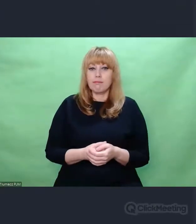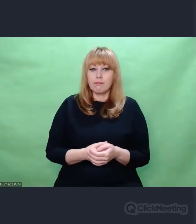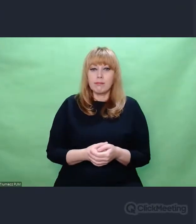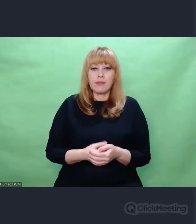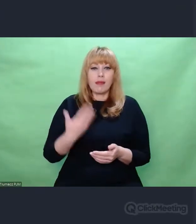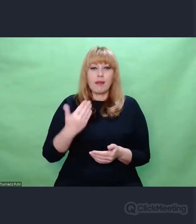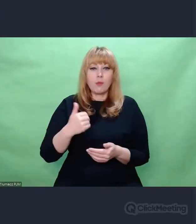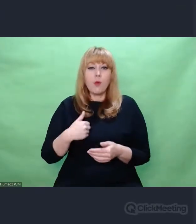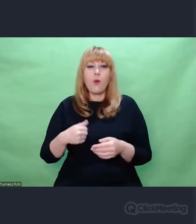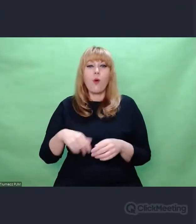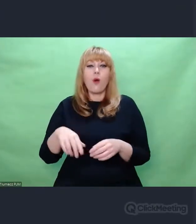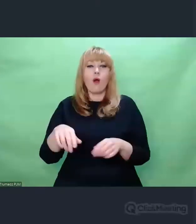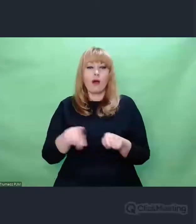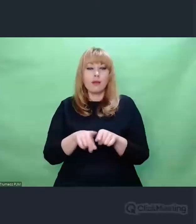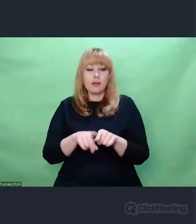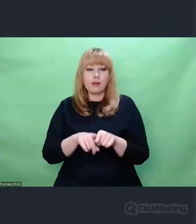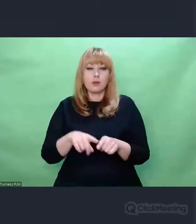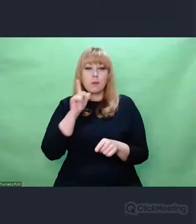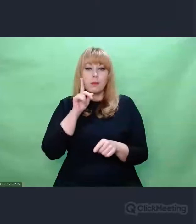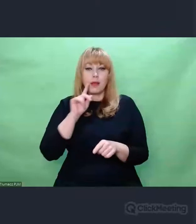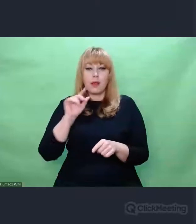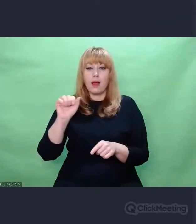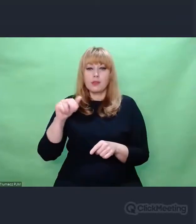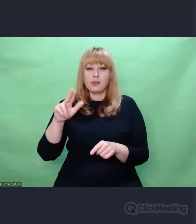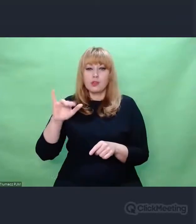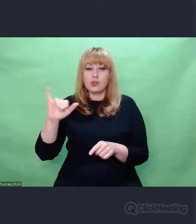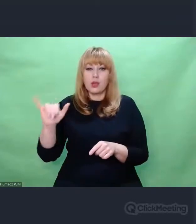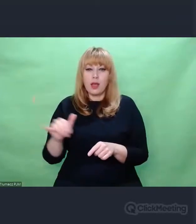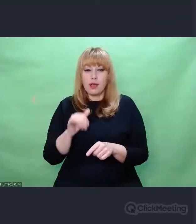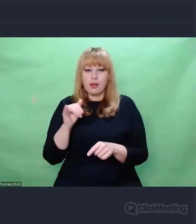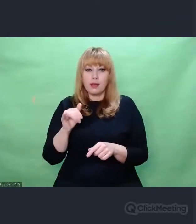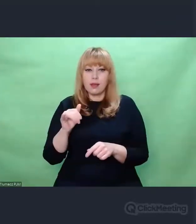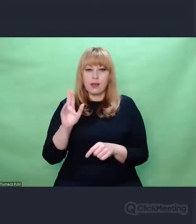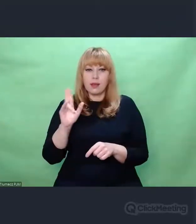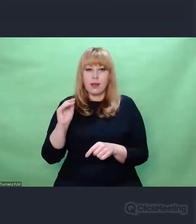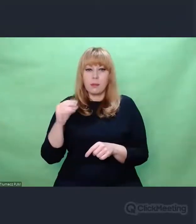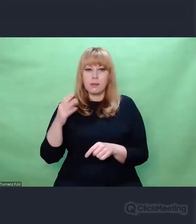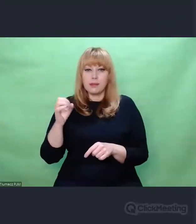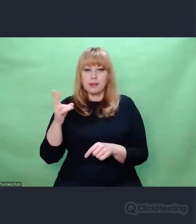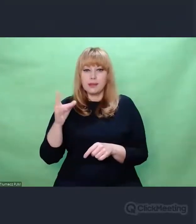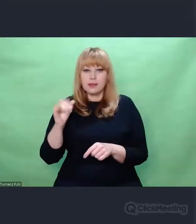i humanista, Antoni Kępiński -